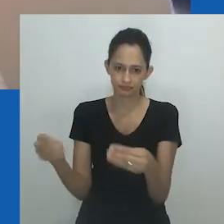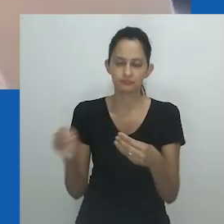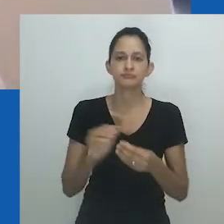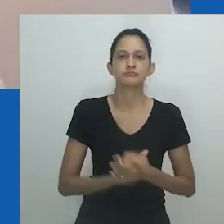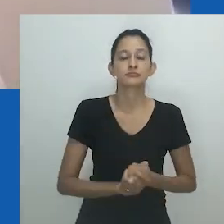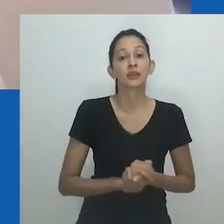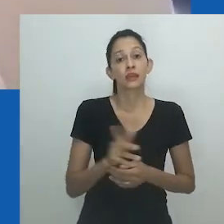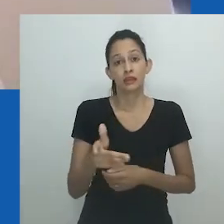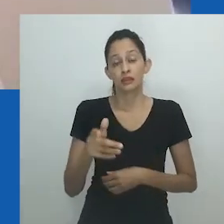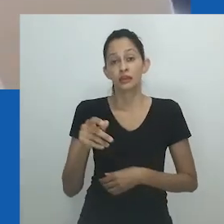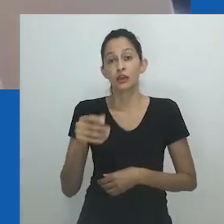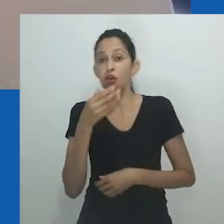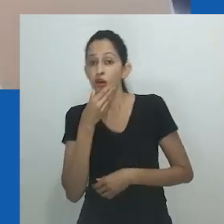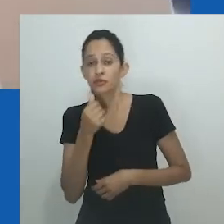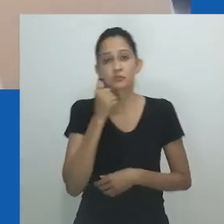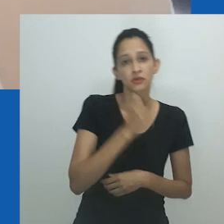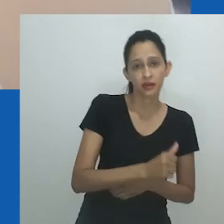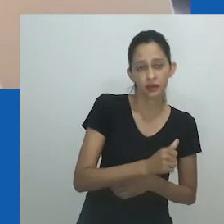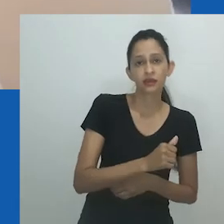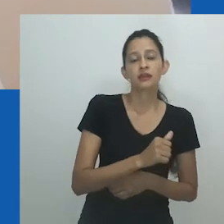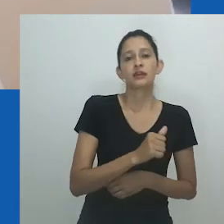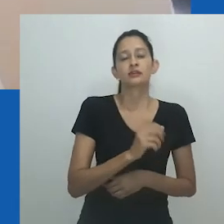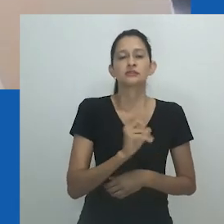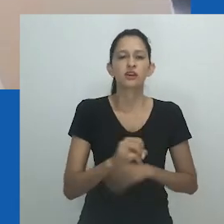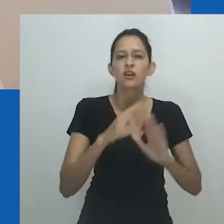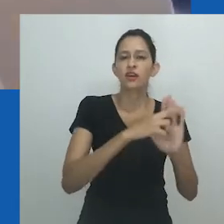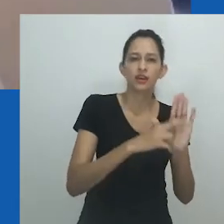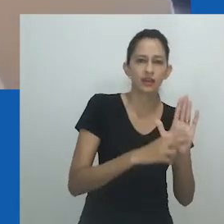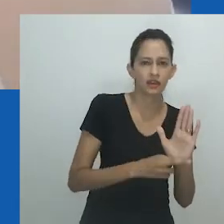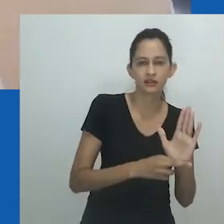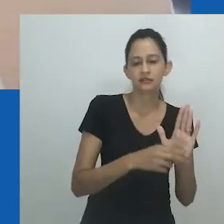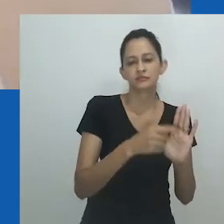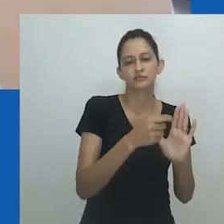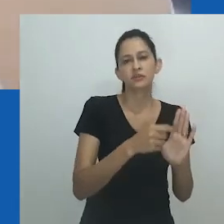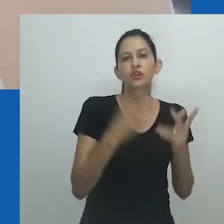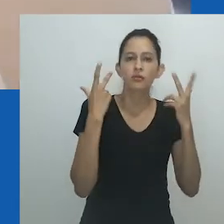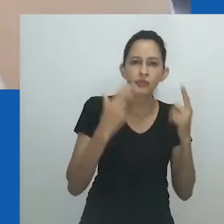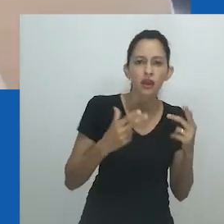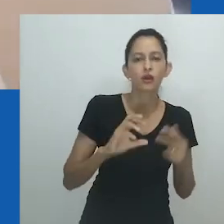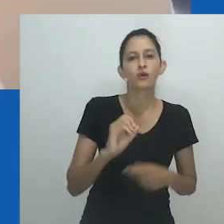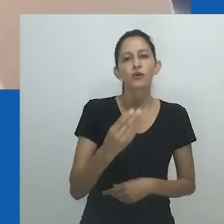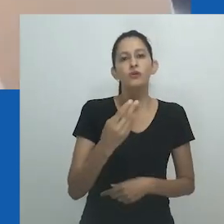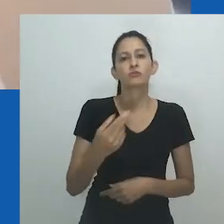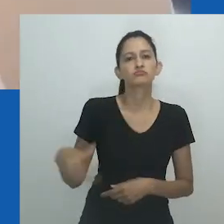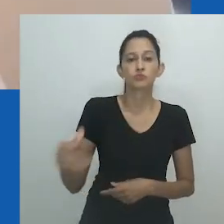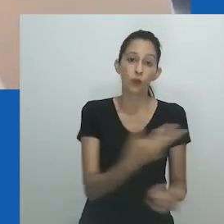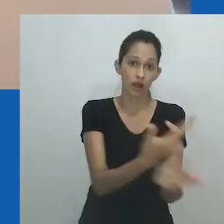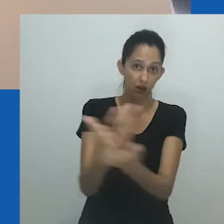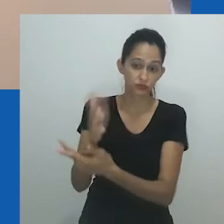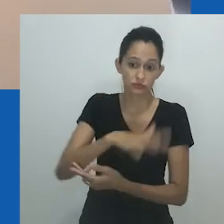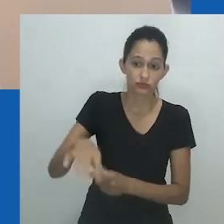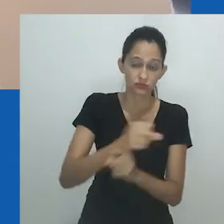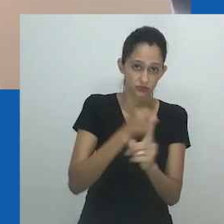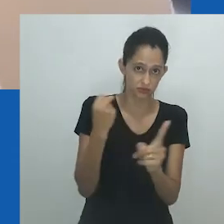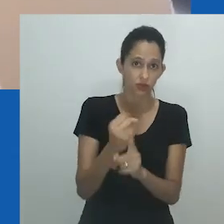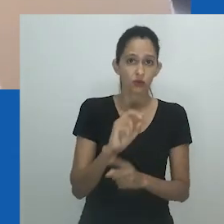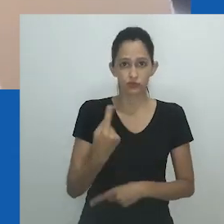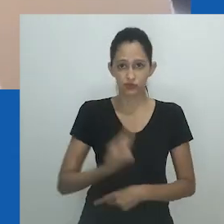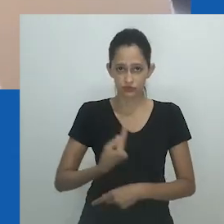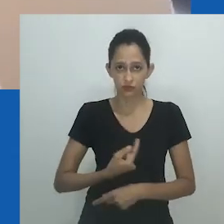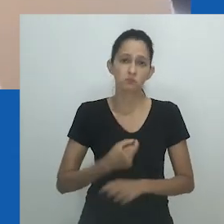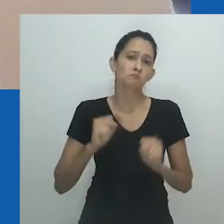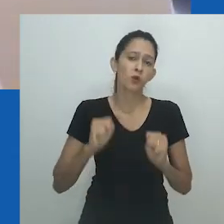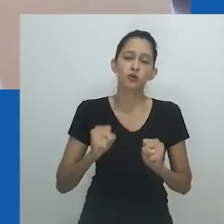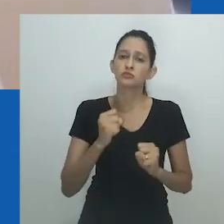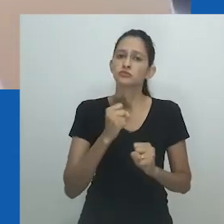E, como mostra o trabalho de Nicholos Hlobo, sua fluidez é livre e sem limites. Compreender a coexistência dessas dualidades e multiplicidades é importante.